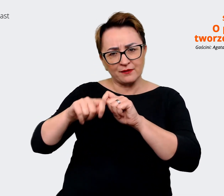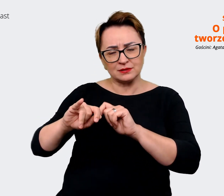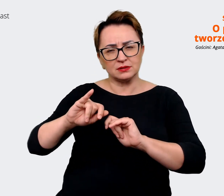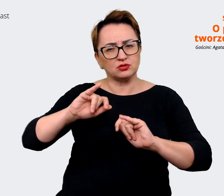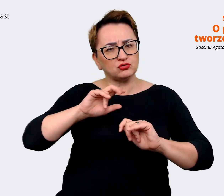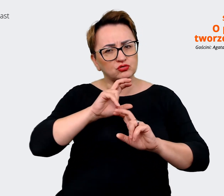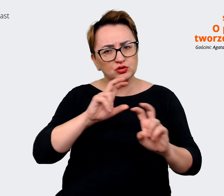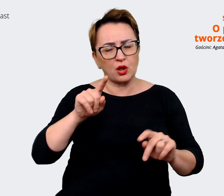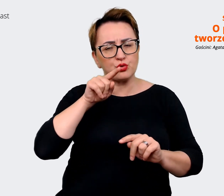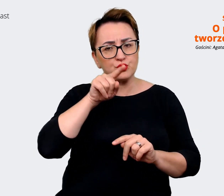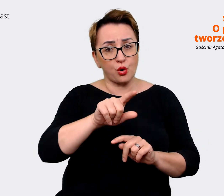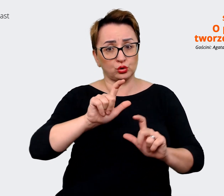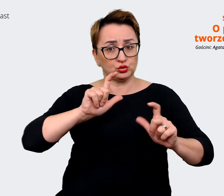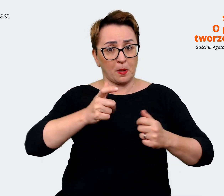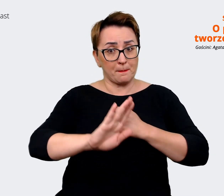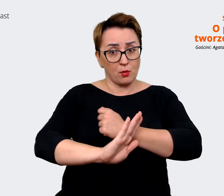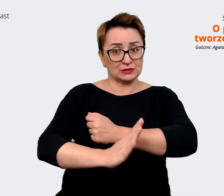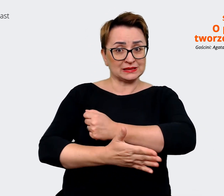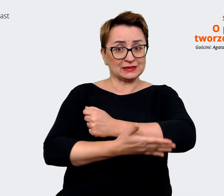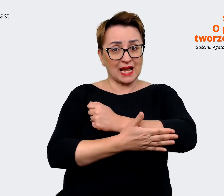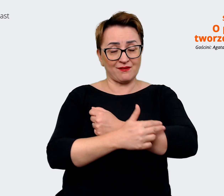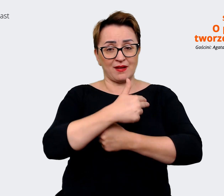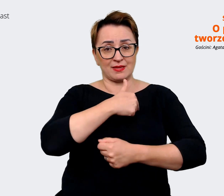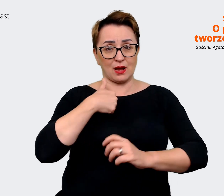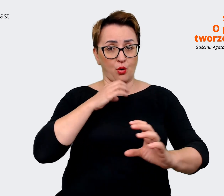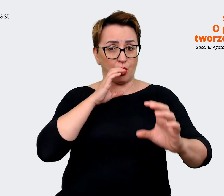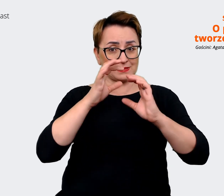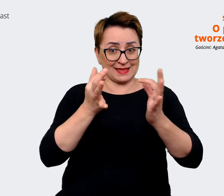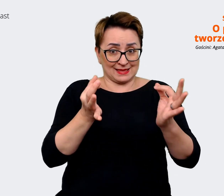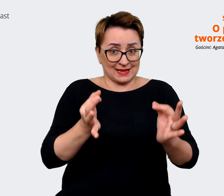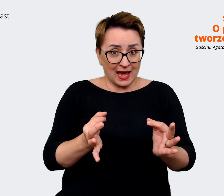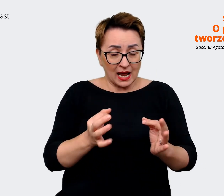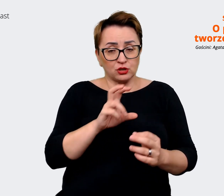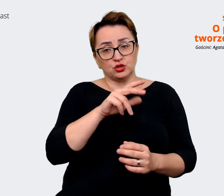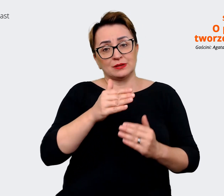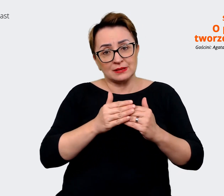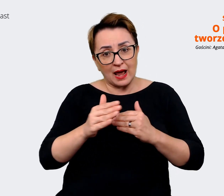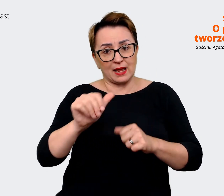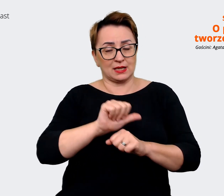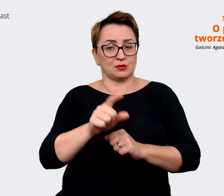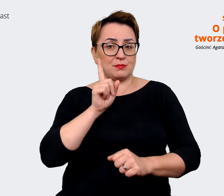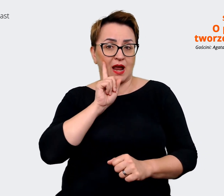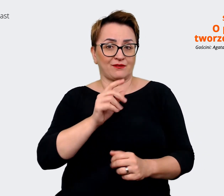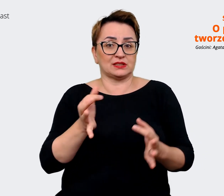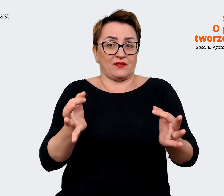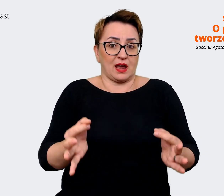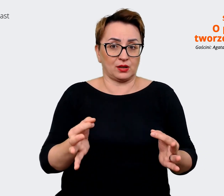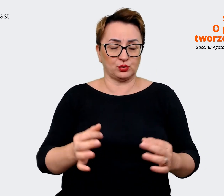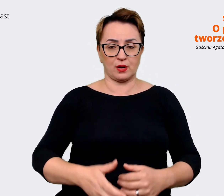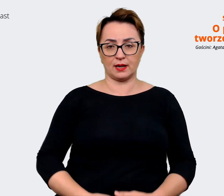o co w tej chwili opieramy naszą komunikację, jest prawdziwe i wciąż aktualne. A może coś innego